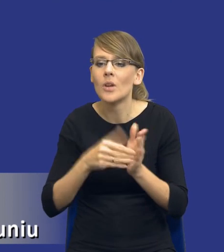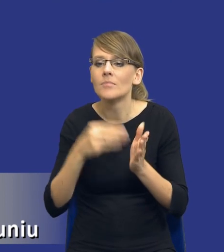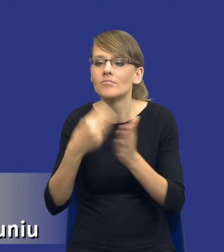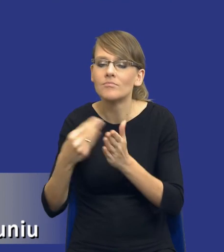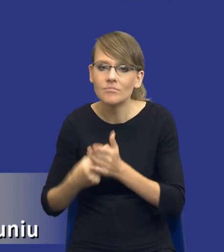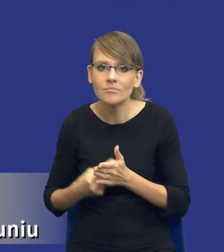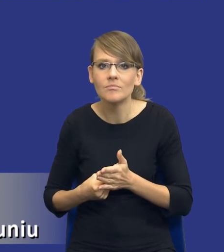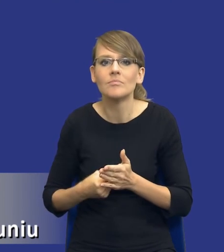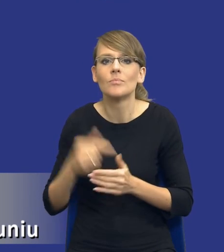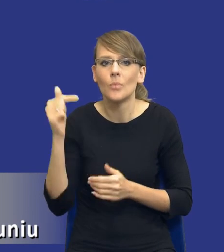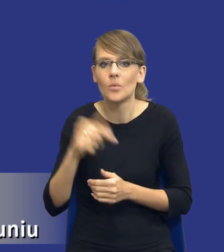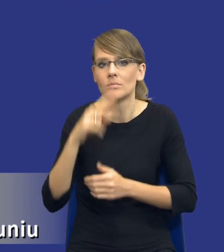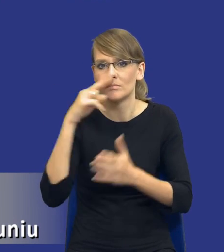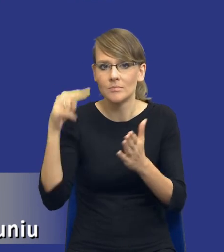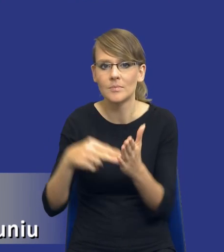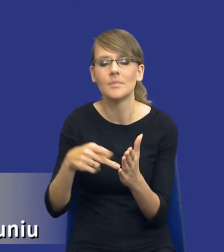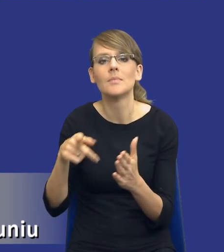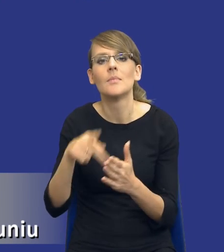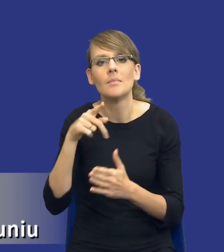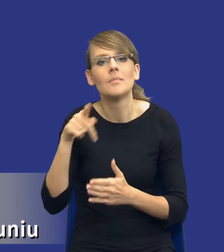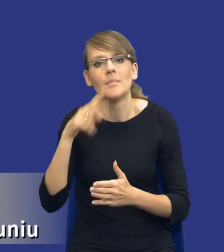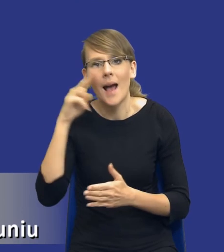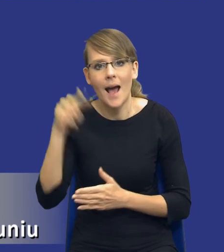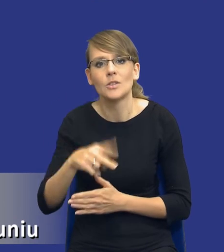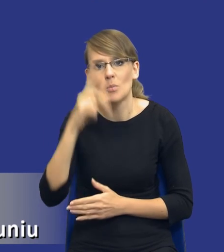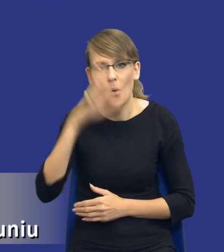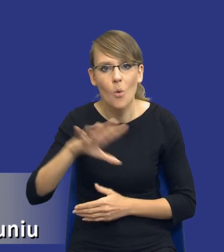uwzględnienia aspektów społecznych, środowiskowych lub innowacyjnych.